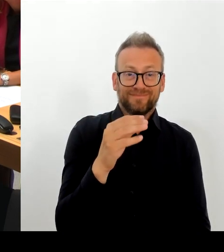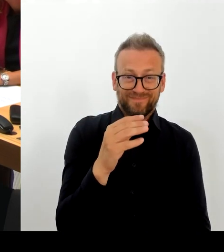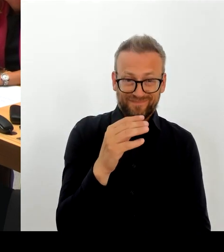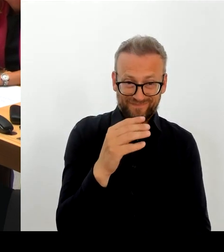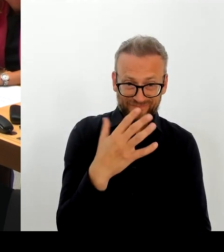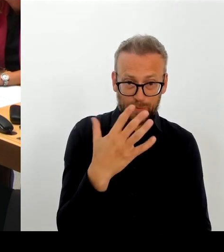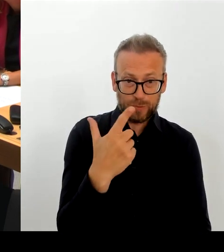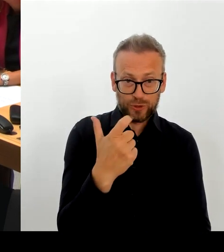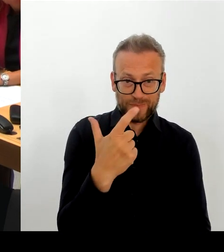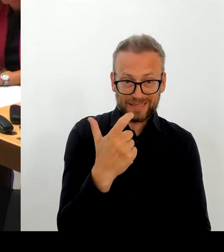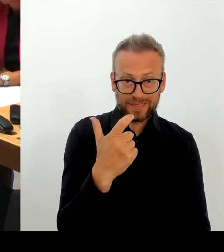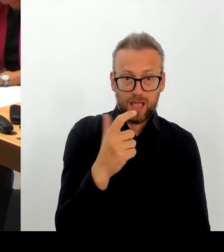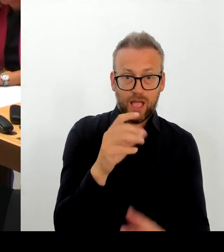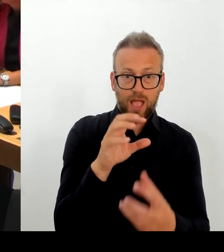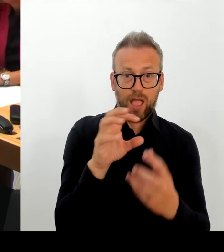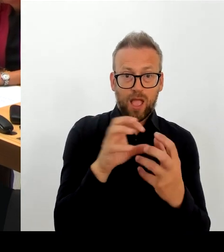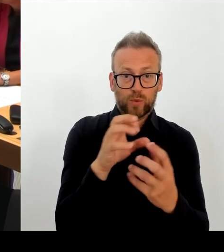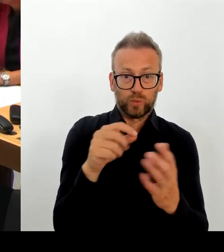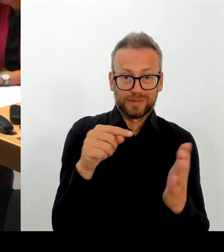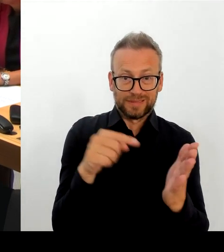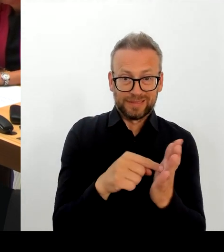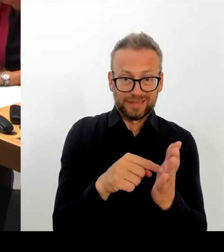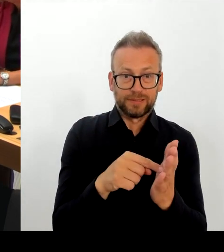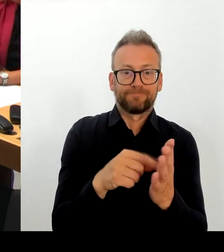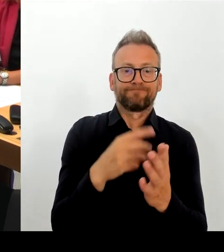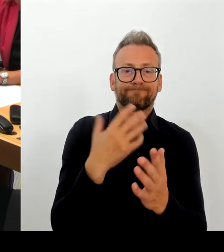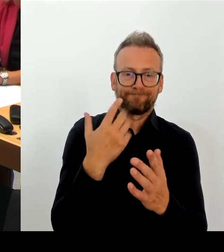Es gibt diesen Verlust. Wir sind daran dabei, gerade zu